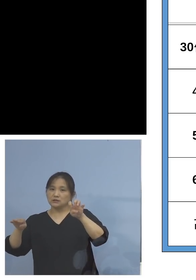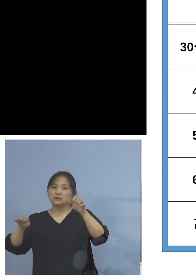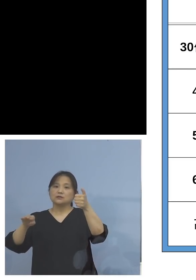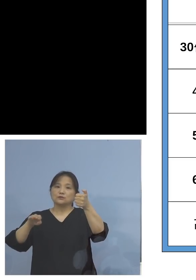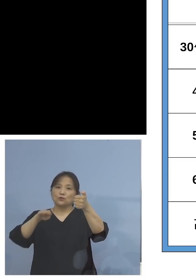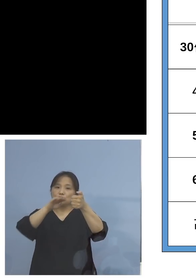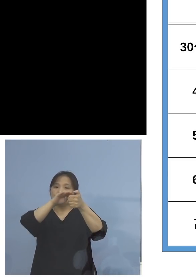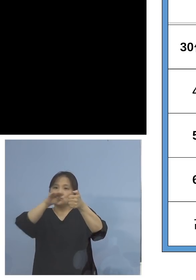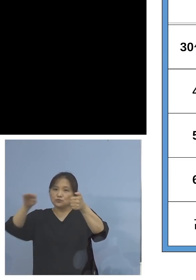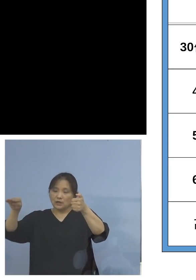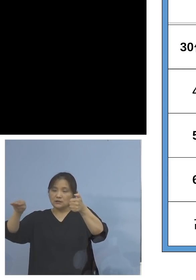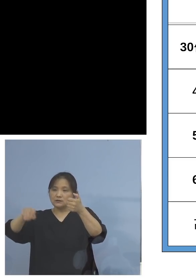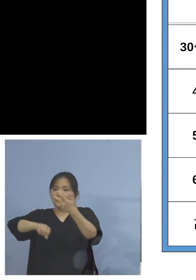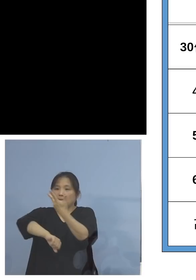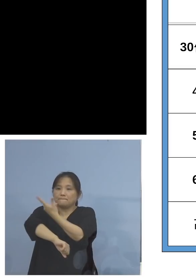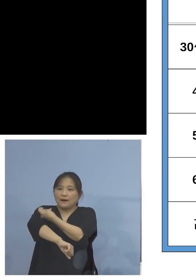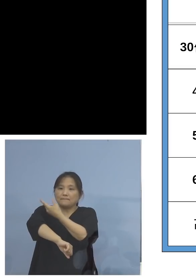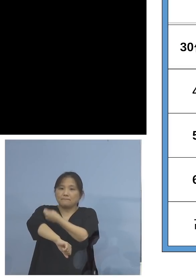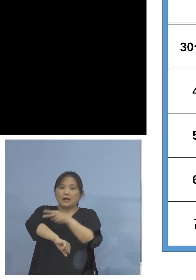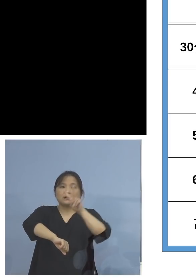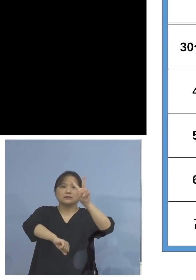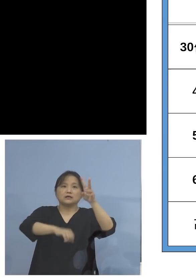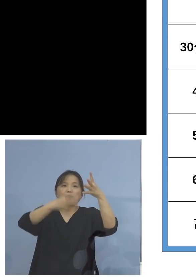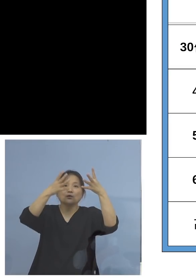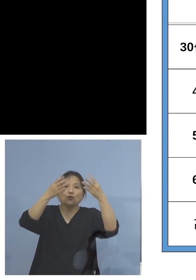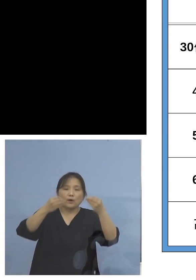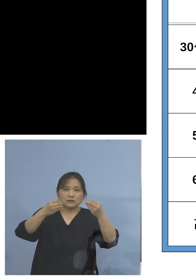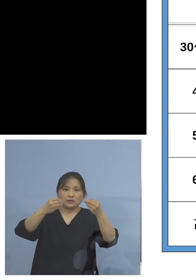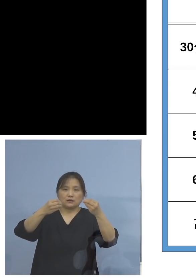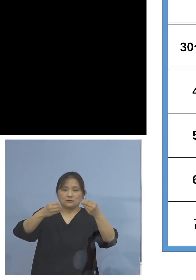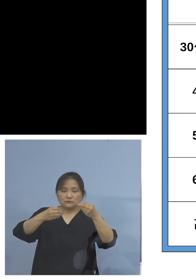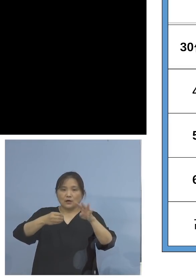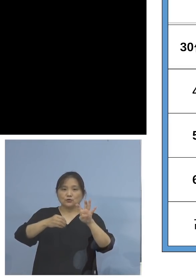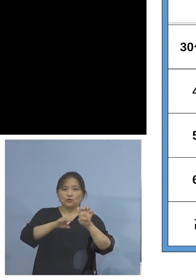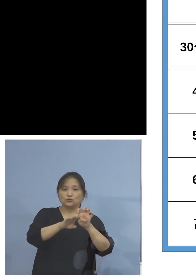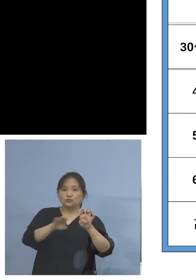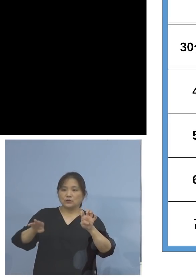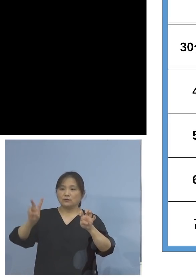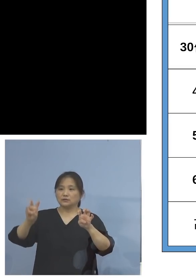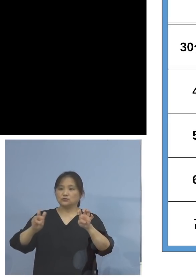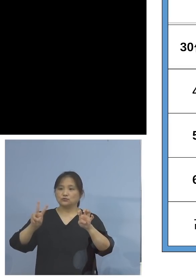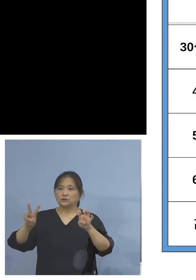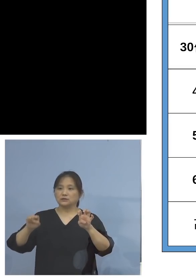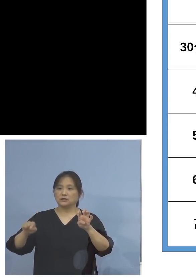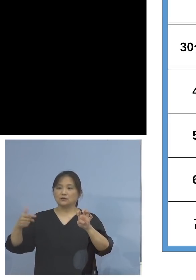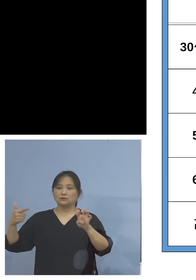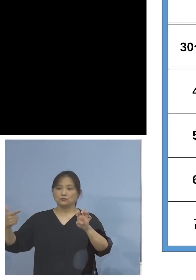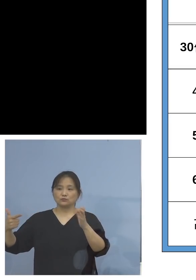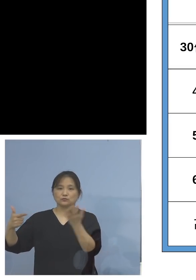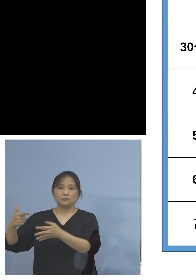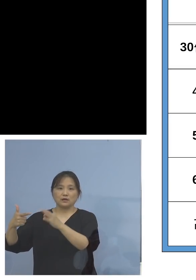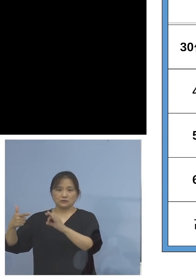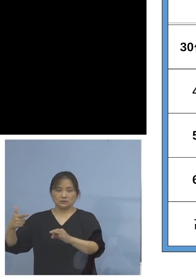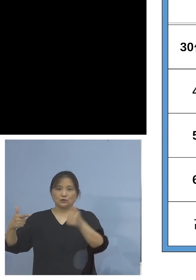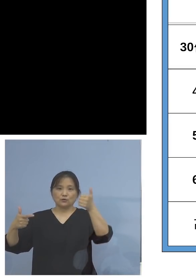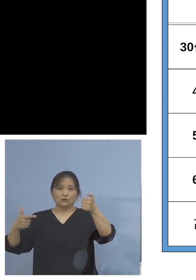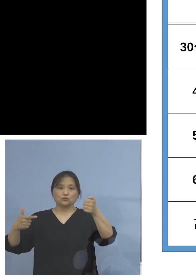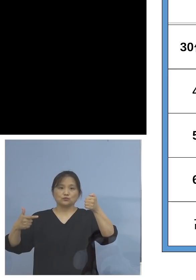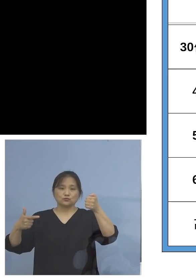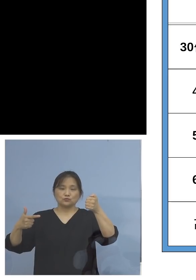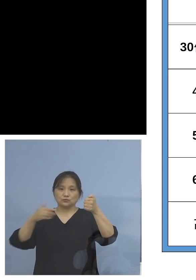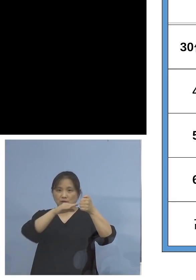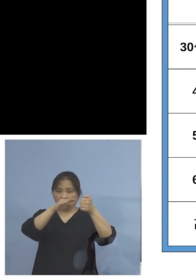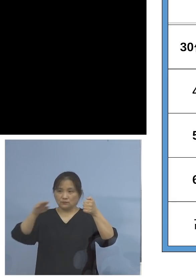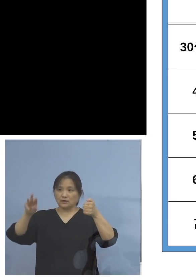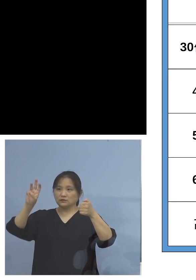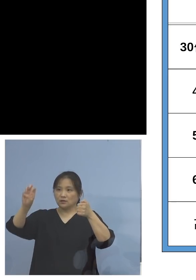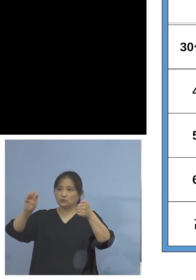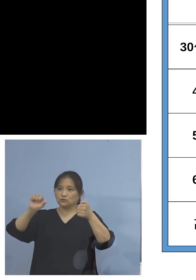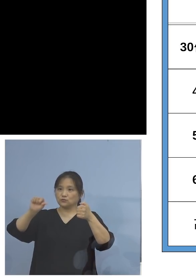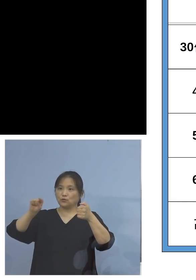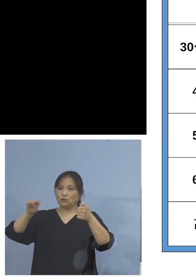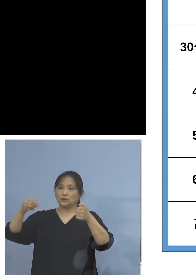接種の割合、40代は22.6(パーセント)、 50代は35.9(パーセント)、やはり低い